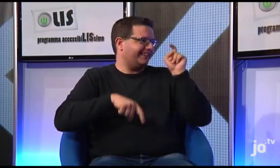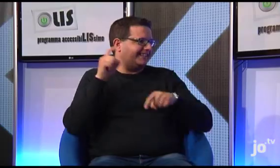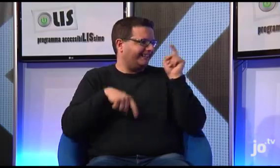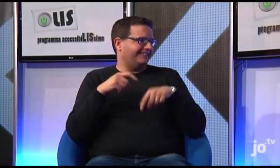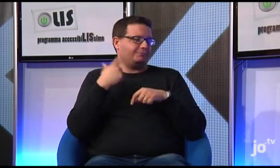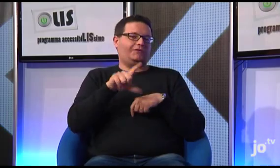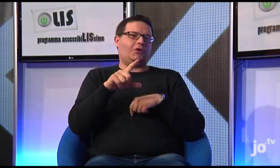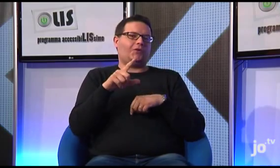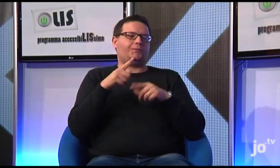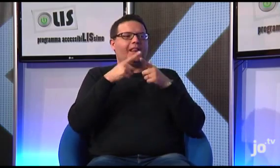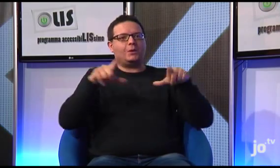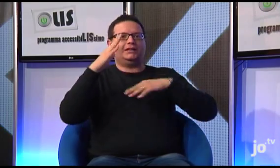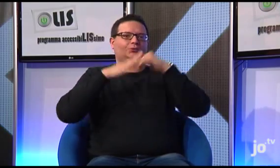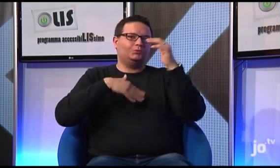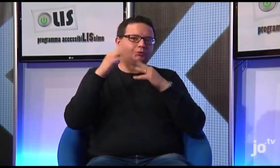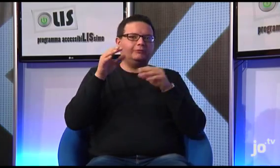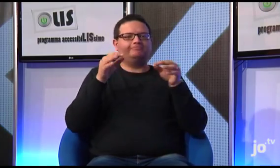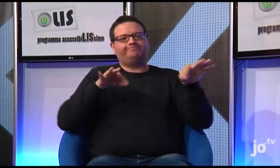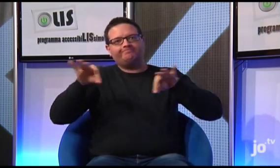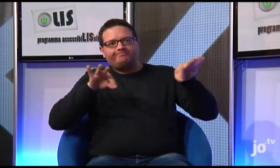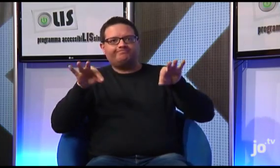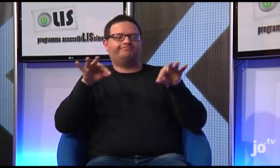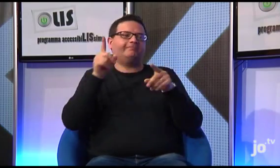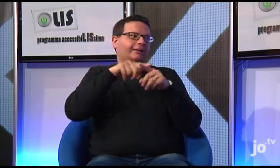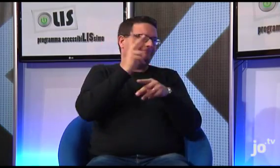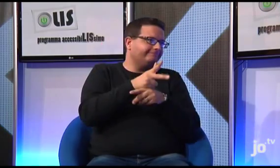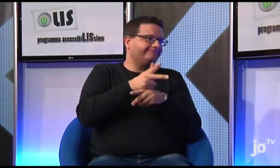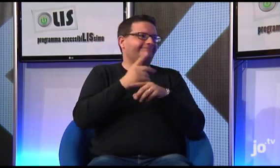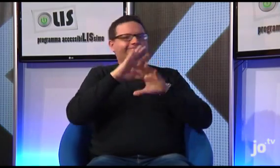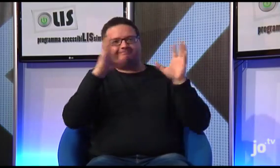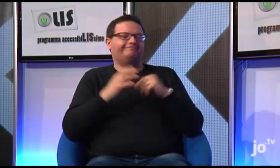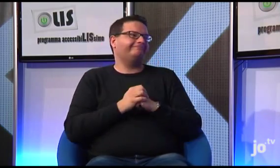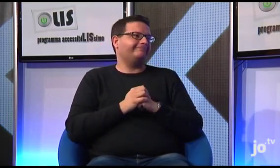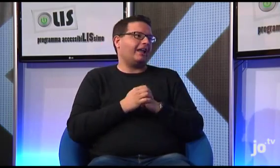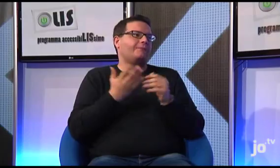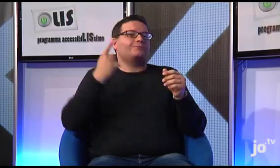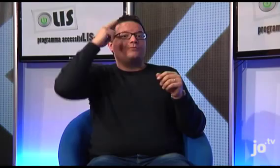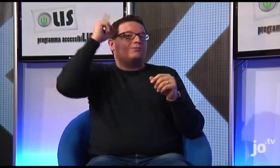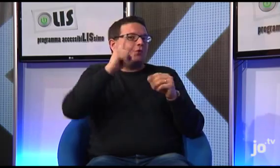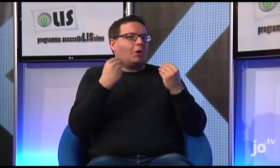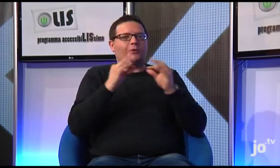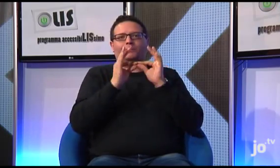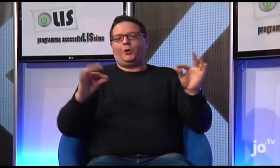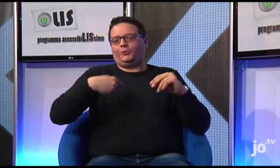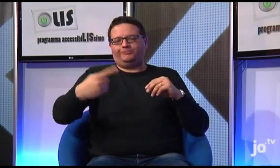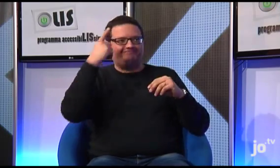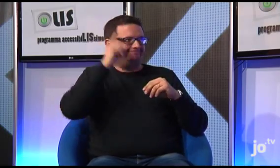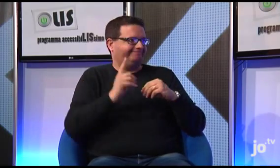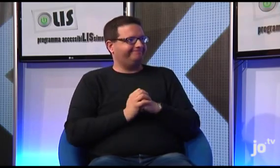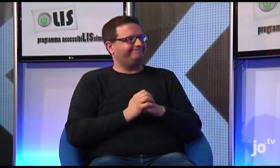ed è un lavoro abbastanza faticoso per la diversità di struttura grammaticale che presentano le due lingue e per la necessità di videoregistrare il materiale prodotto, quindi non so dirvi quando il tutto sarà pronto.